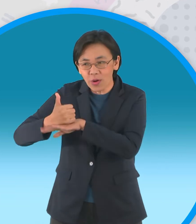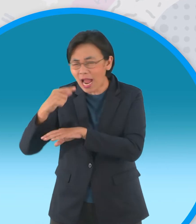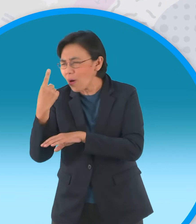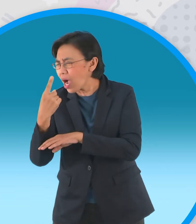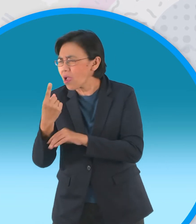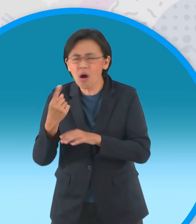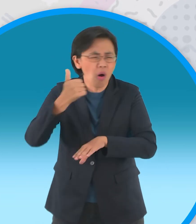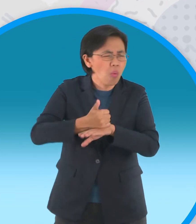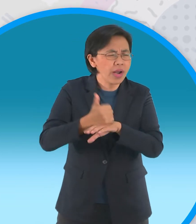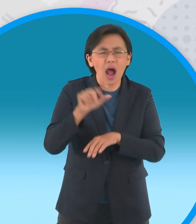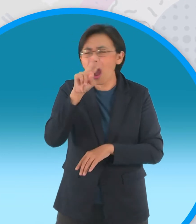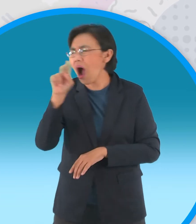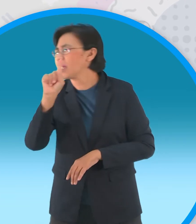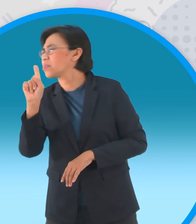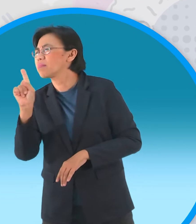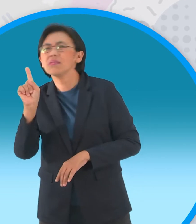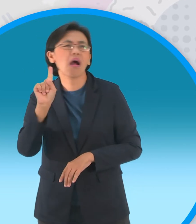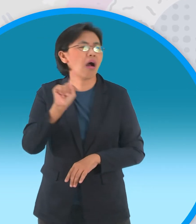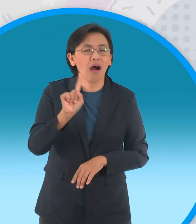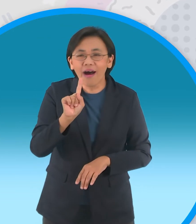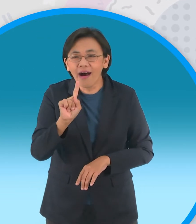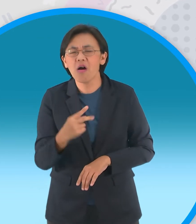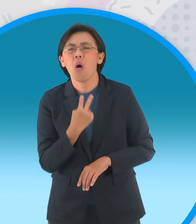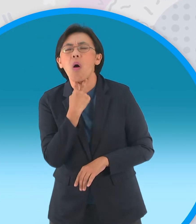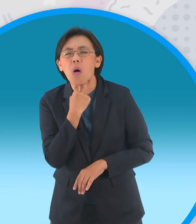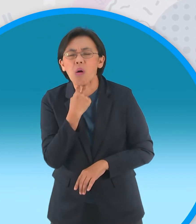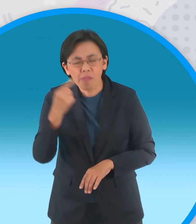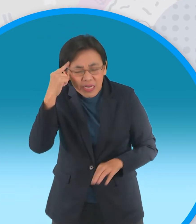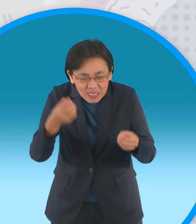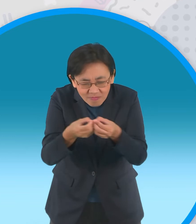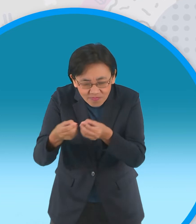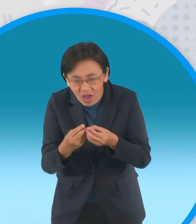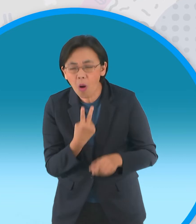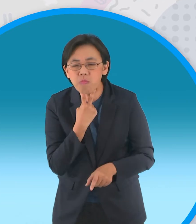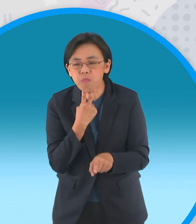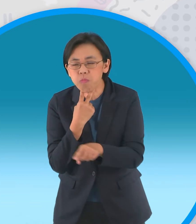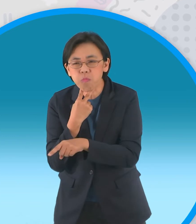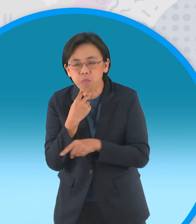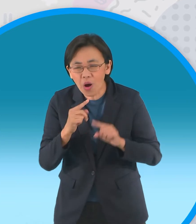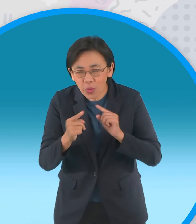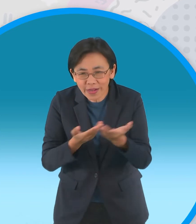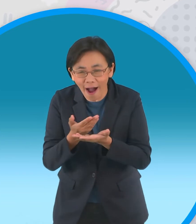จากที่ไหนกันเหรอกบทั้งหลายช่วยกันขอบ คิดอยู่ไม่นานกบหนุ่มตัวหนึ่งก็เอ่ยขึ้นว่า